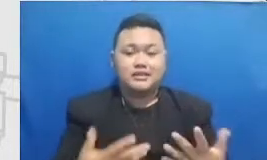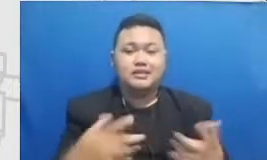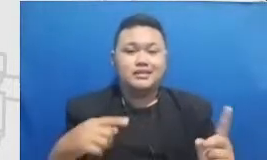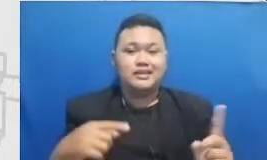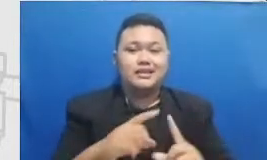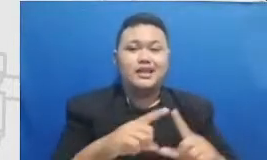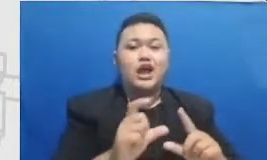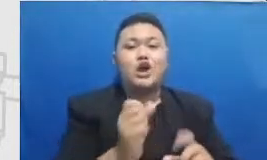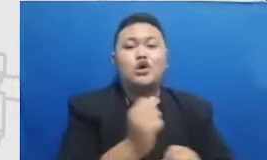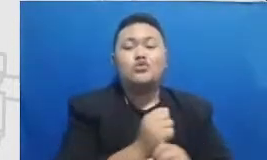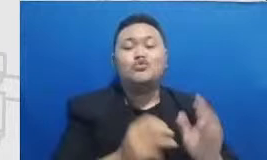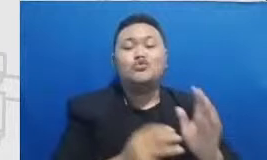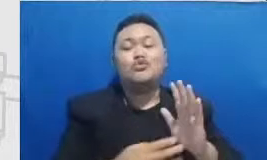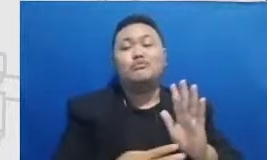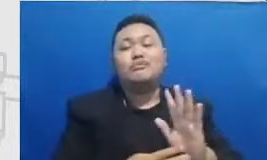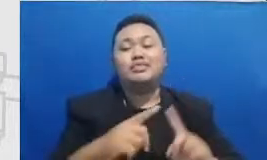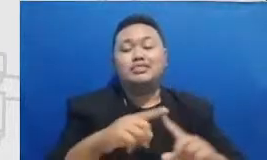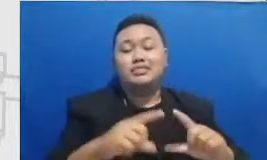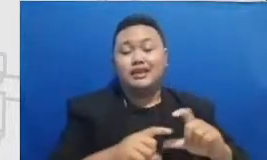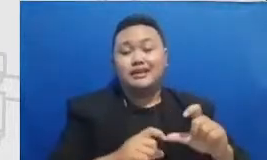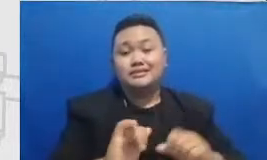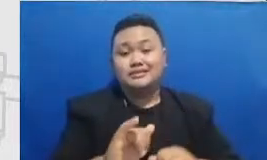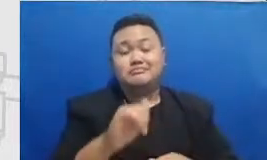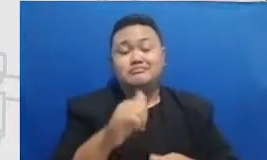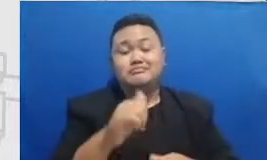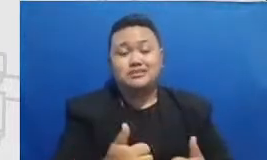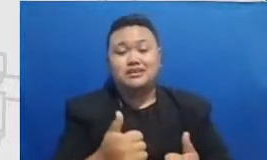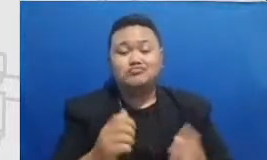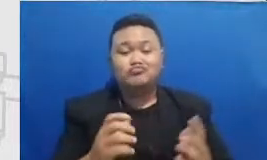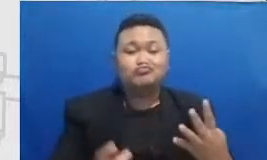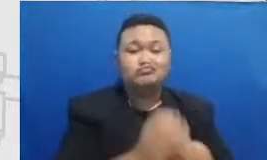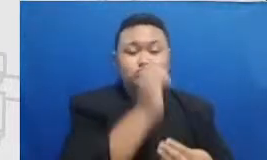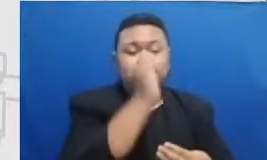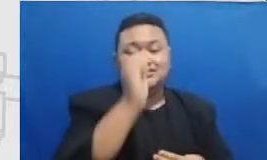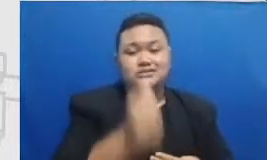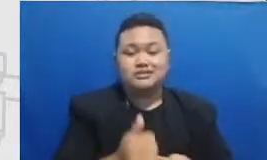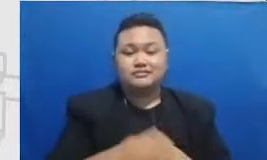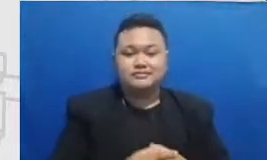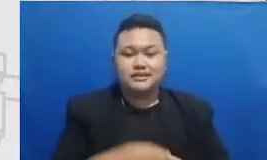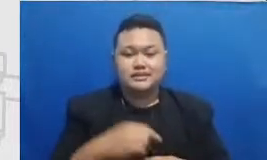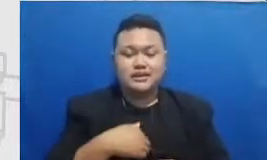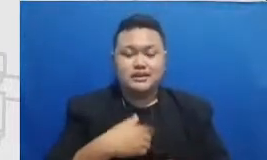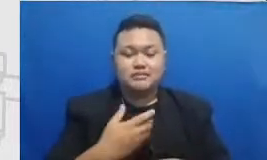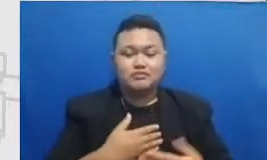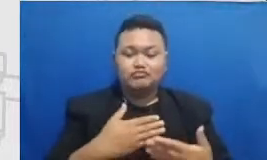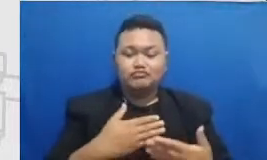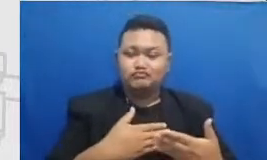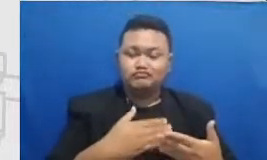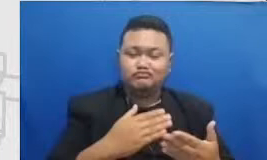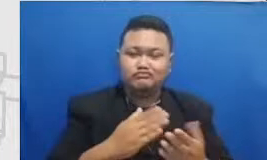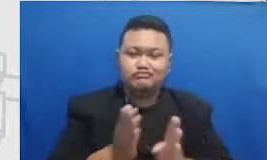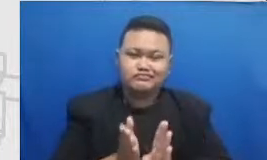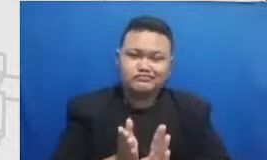akan bisa tercapai saya akan kembali ke topik yang pertama yaitu resilience.pdf